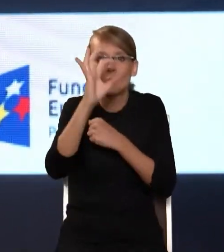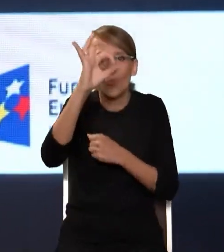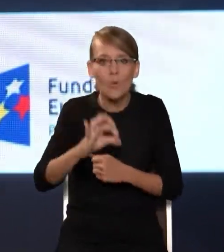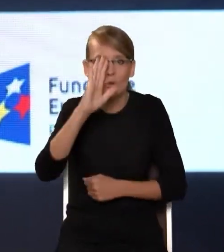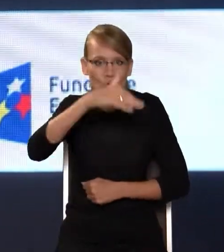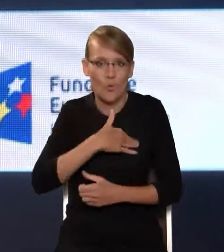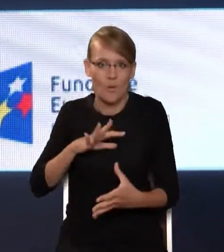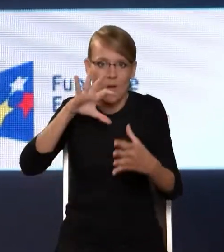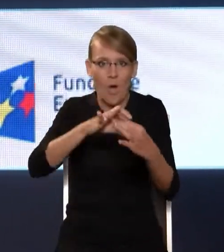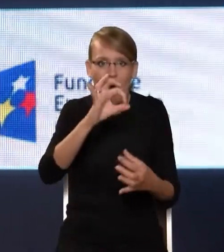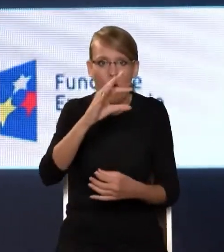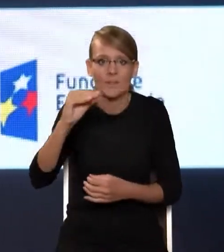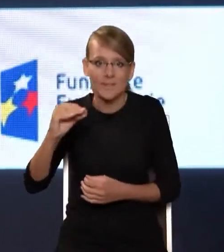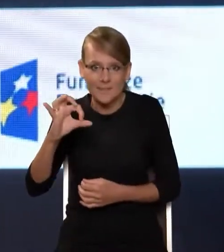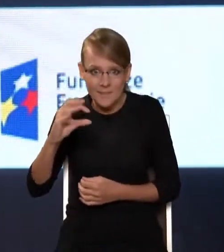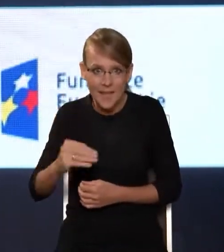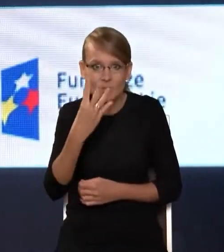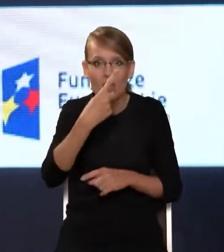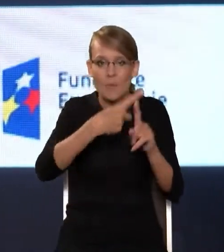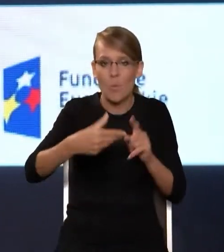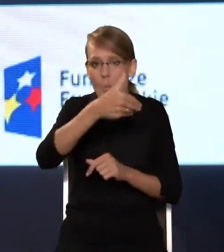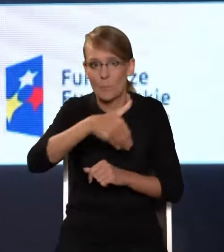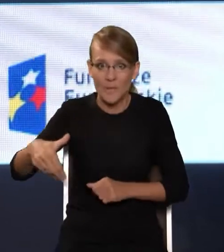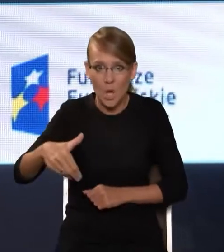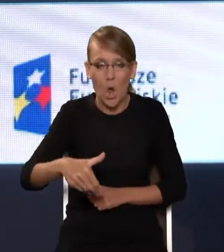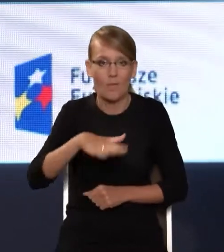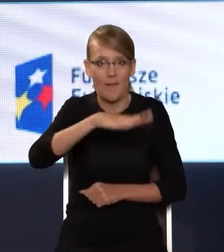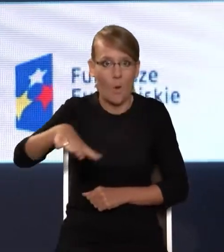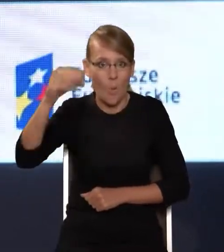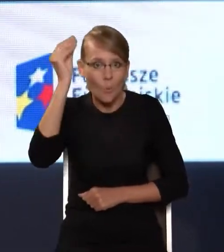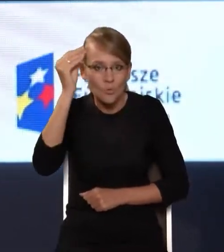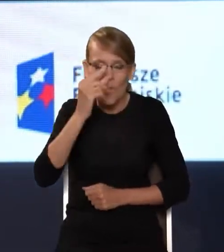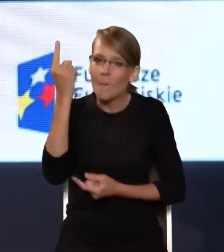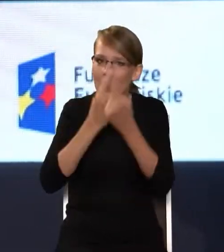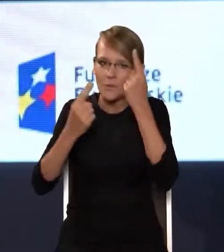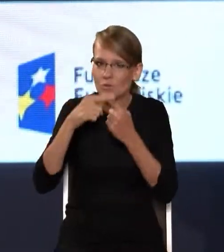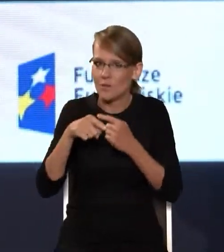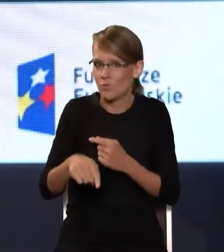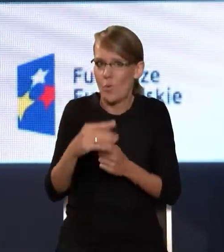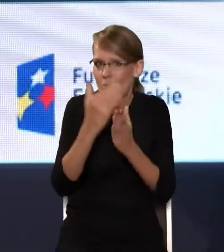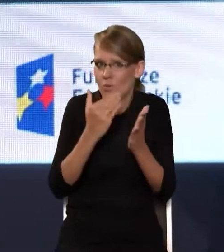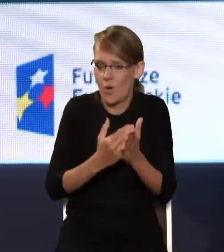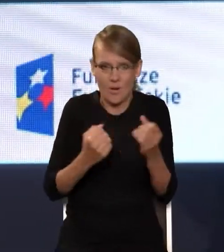obejmujących prawie 4,5 mln uczniów. Myślę, że to jest wielki sukces tego programu.